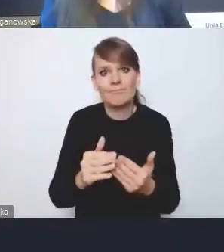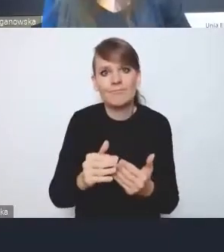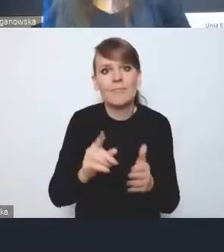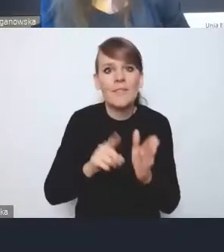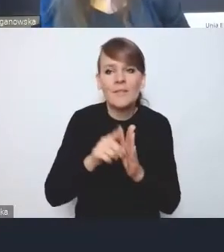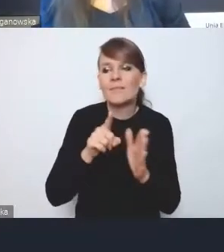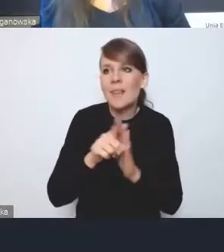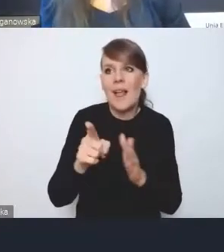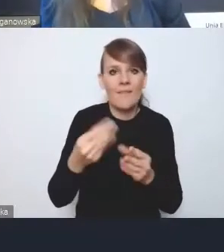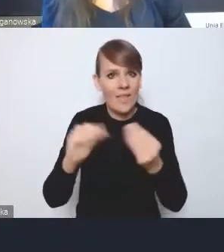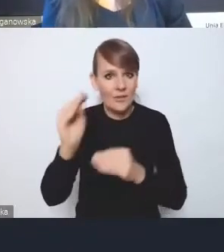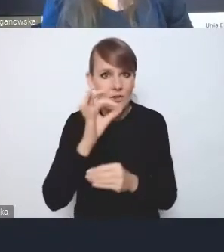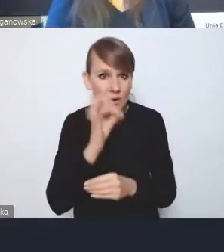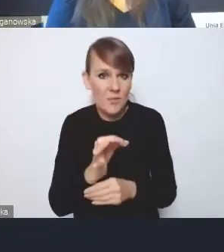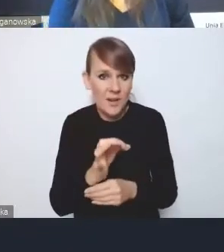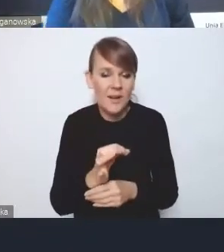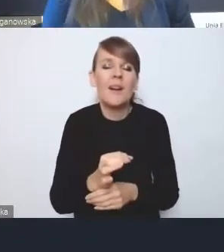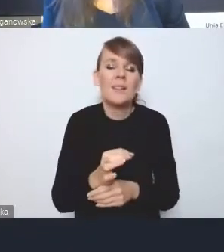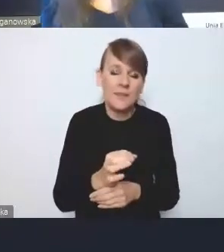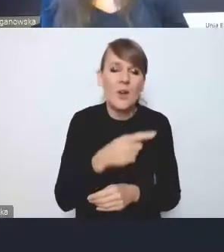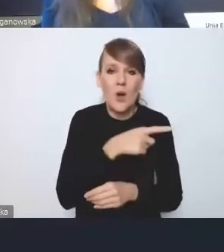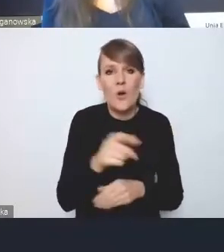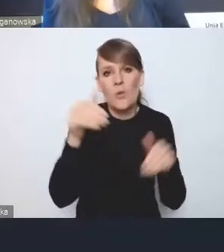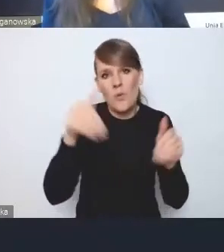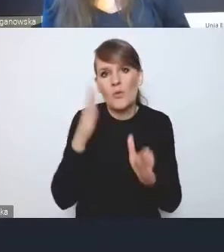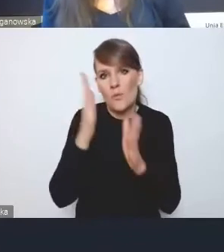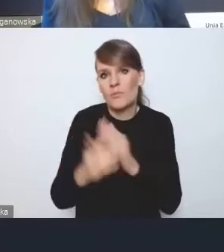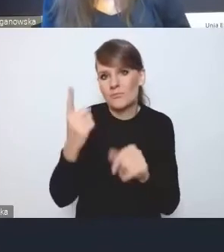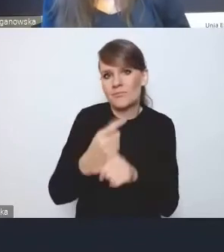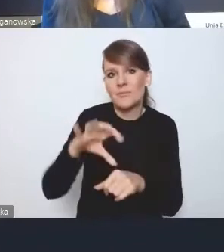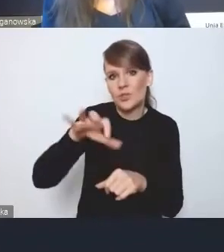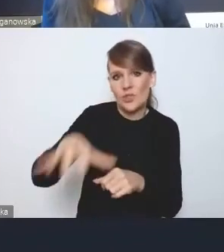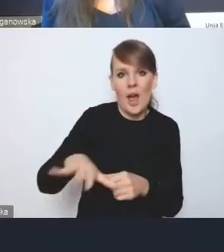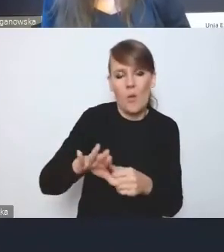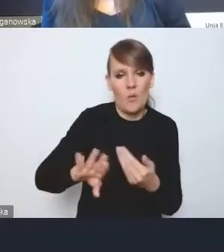po prostu będzie to ciało mogło być pomijane. Oczywiście ta kwestia finansów,